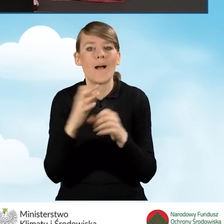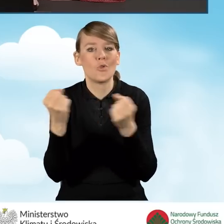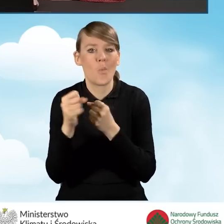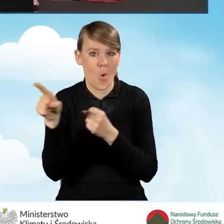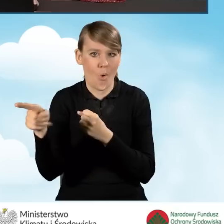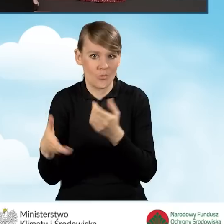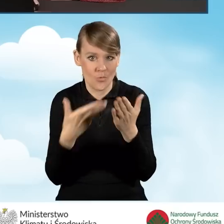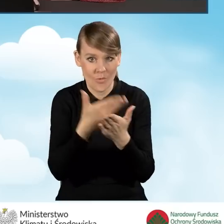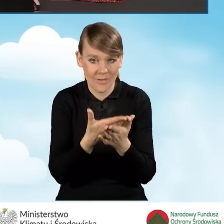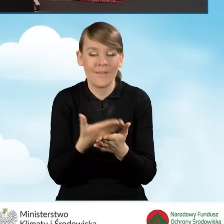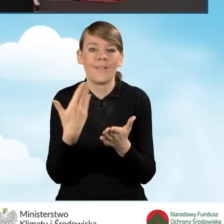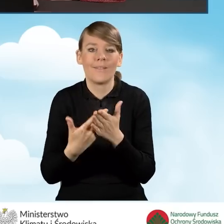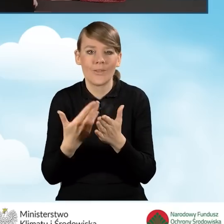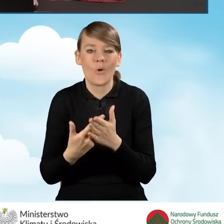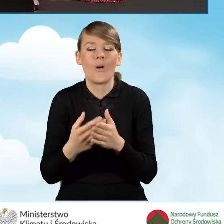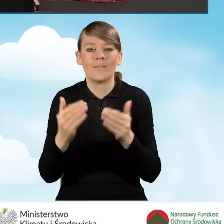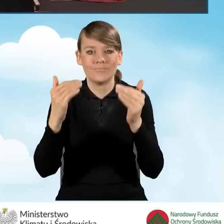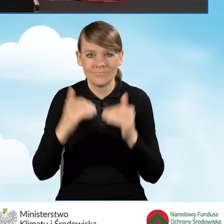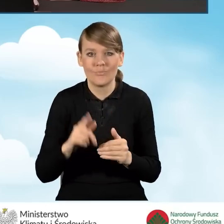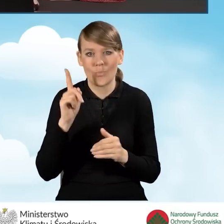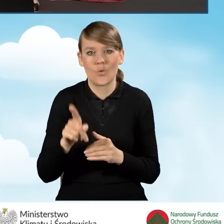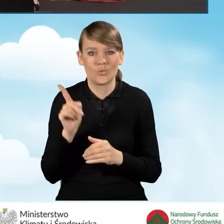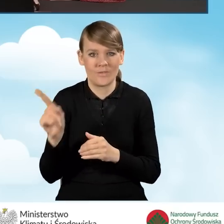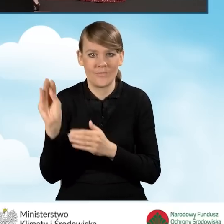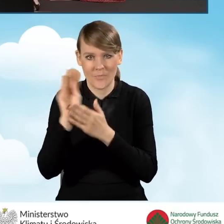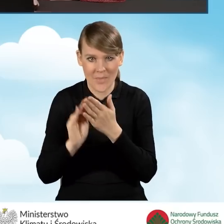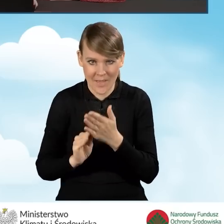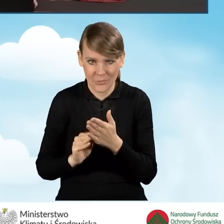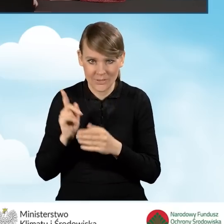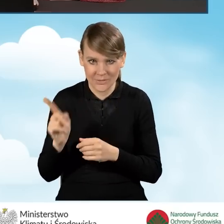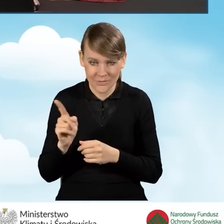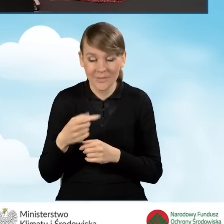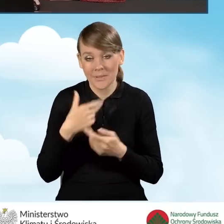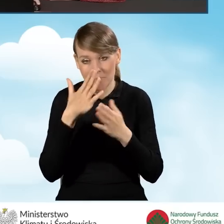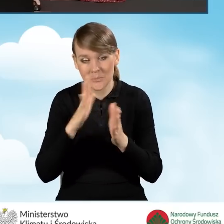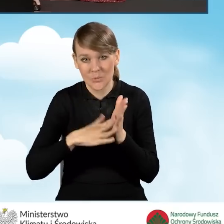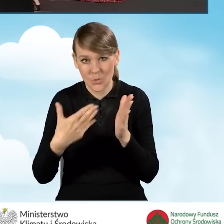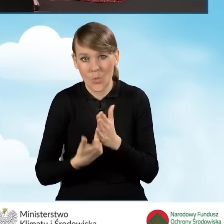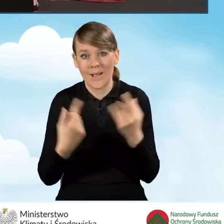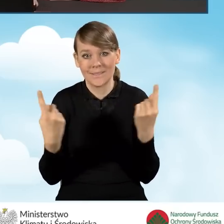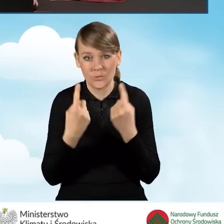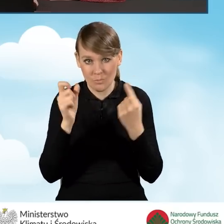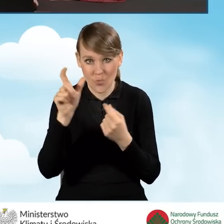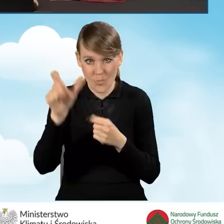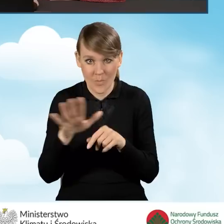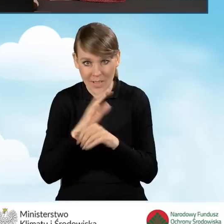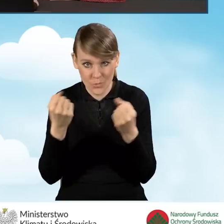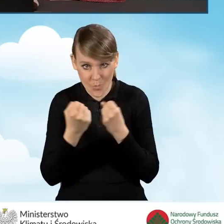konieczne jest wypełnienie tego pola. Chcąc pokazać Państwu tę sytuację, zaznaczyłam na górze,